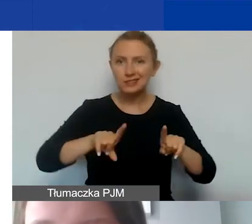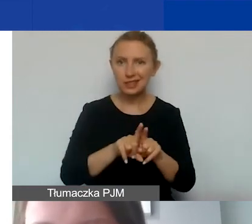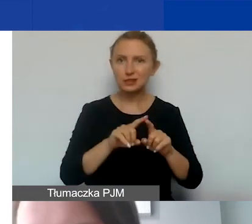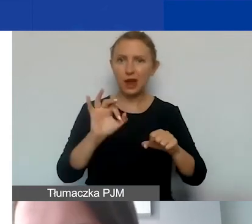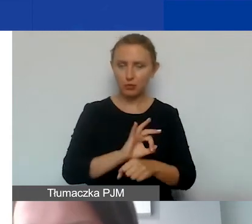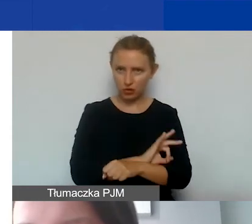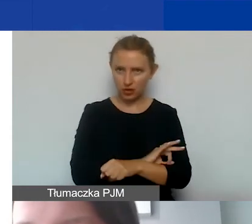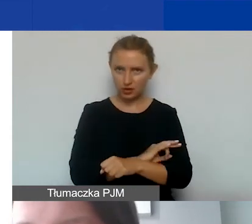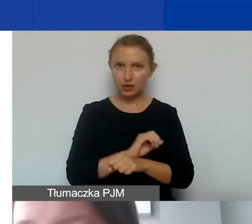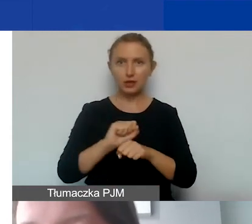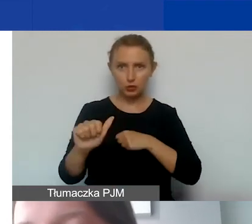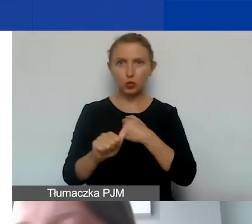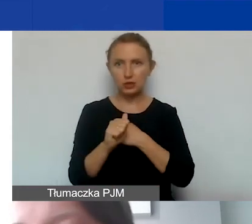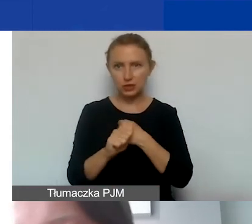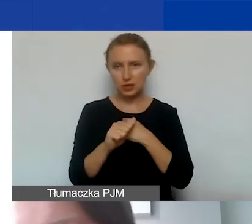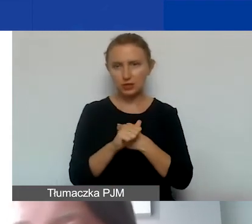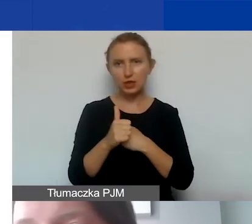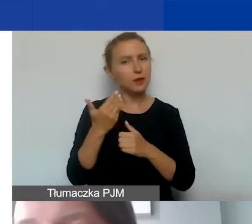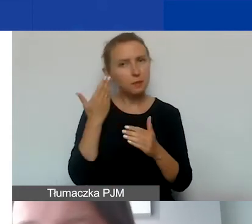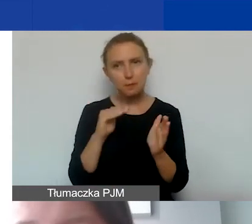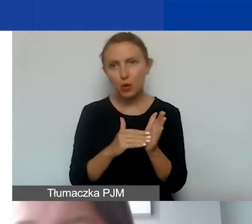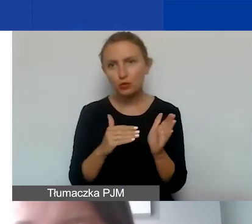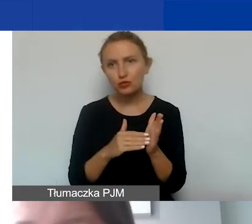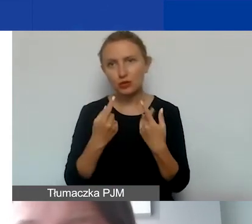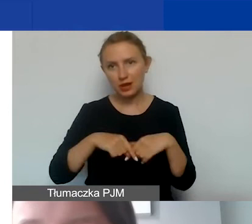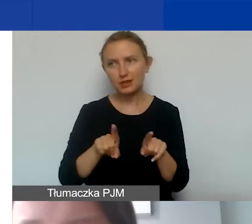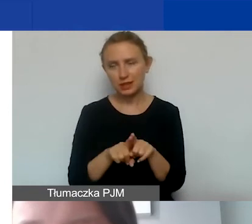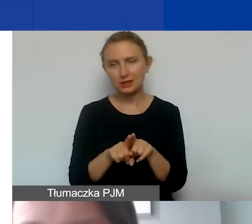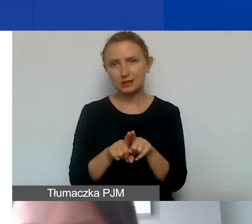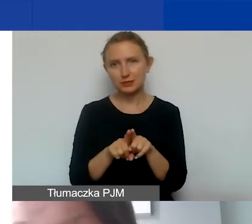jest on uzasadniony i niezbędny do realizacji naszych działań,